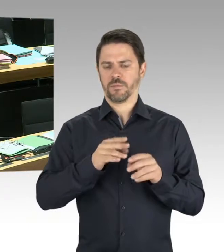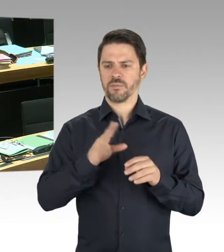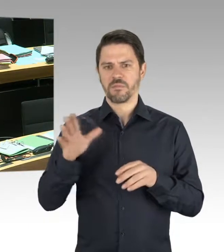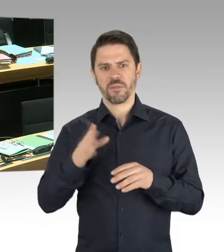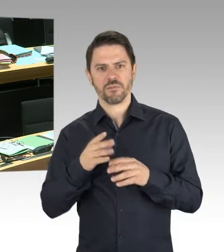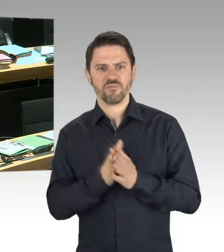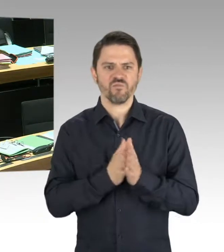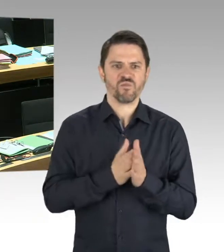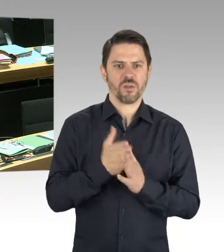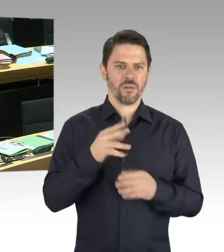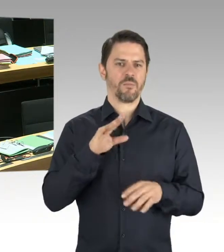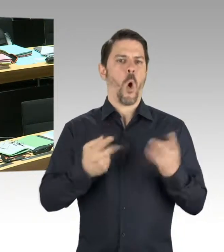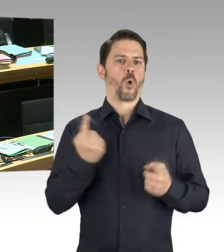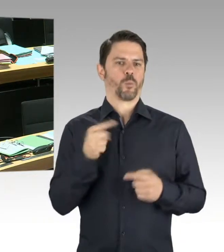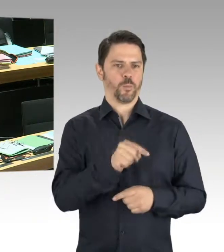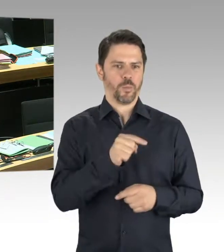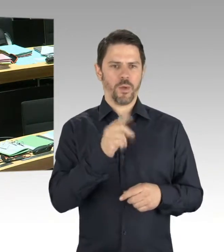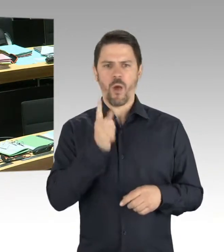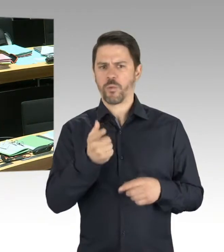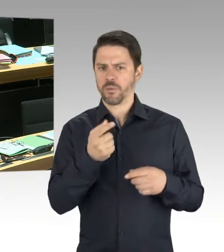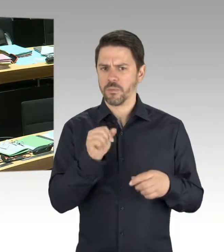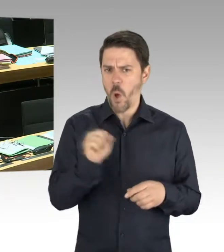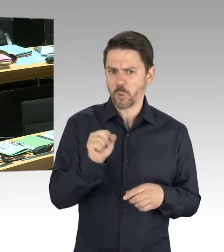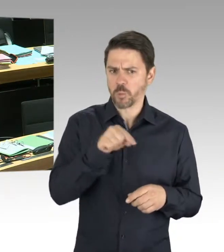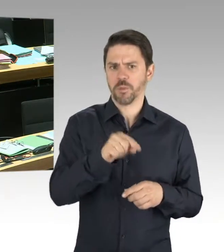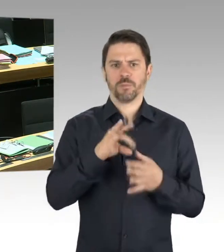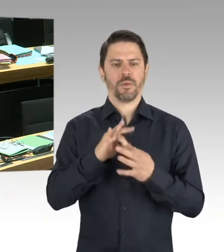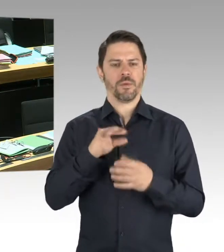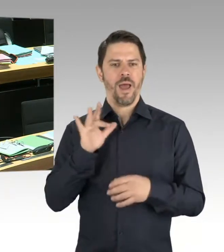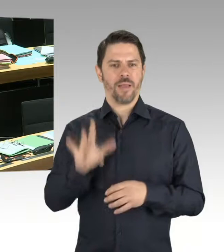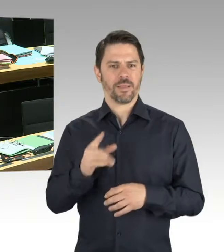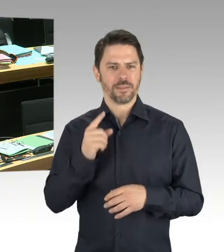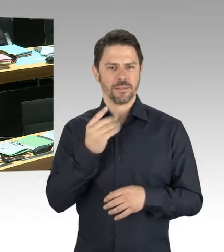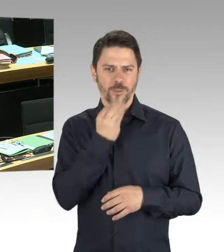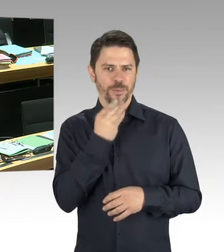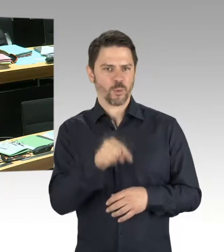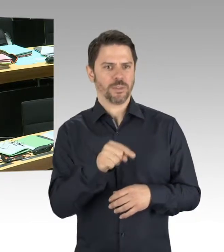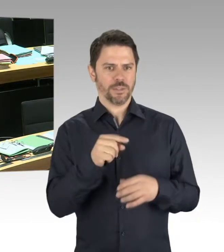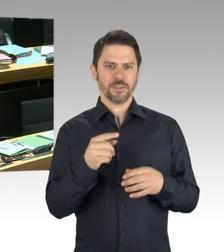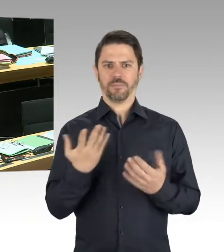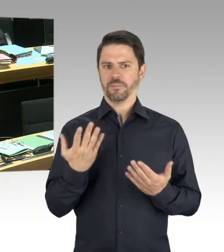und sich verbal entsprechend zu äußern. Sondern wir brauchen an solchen Punkten auch deradikalisierende Maßnahmen. Darauf müssen wir uns vorbereiten.